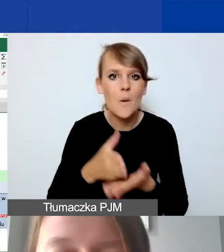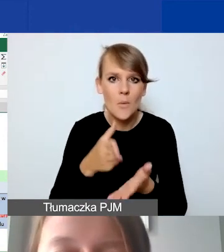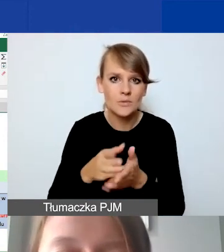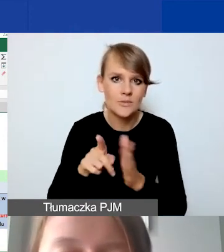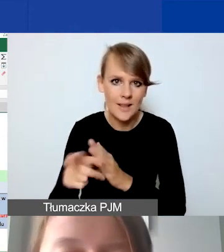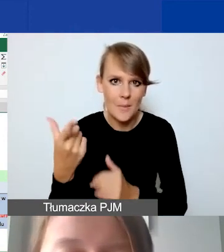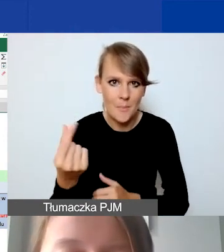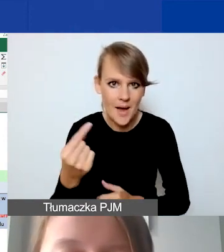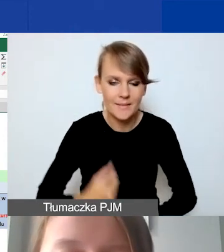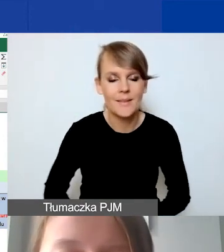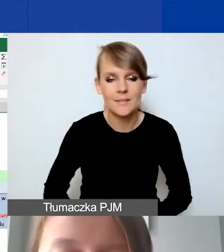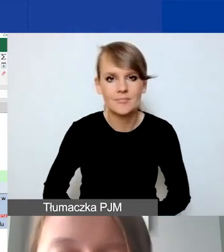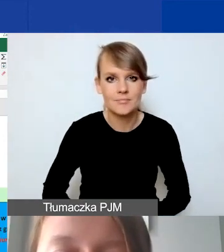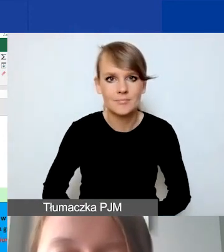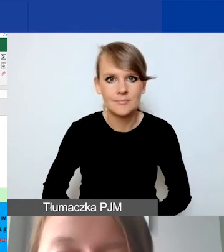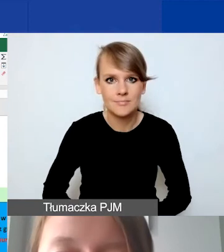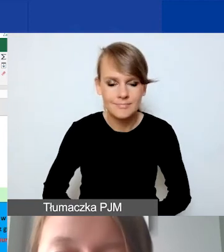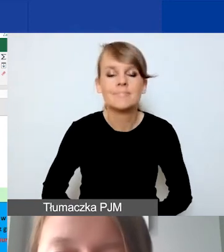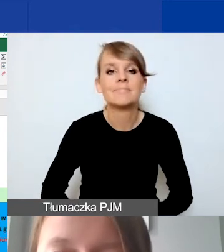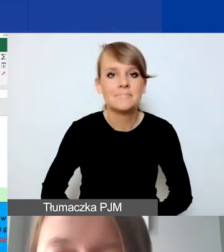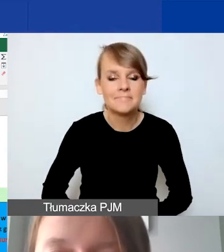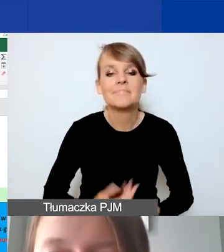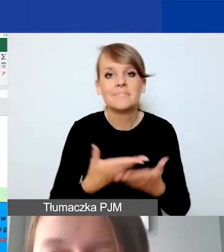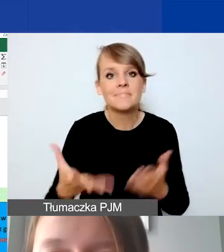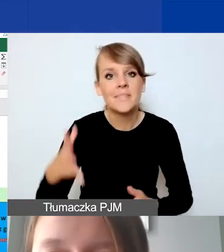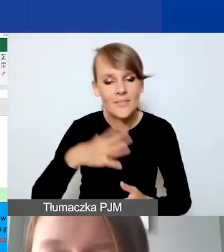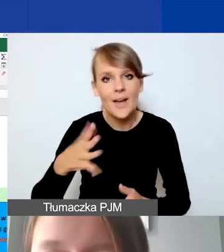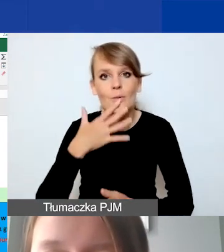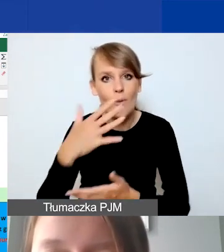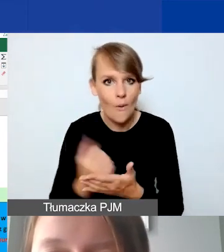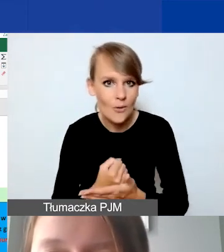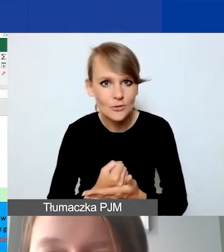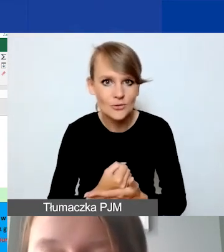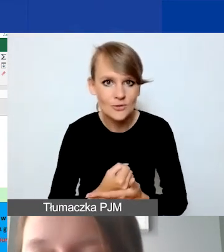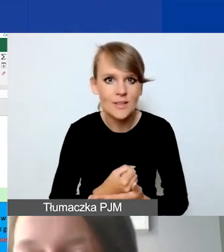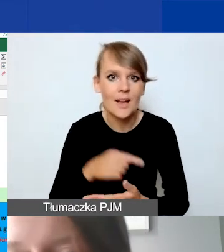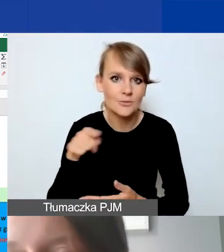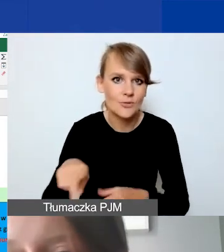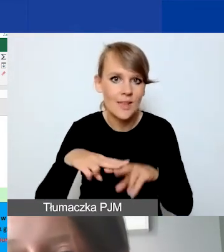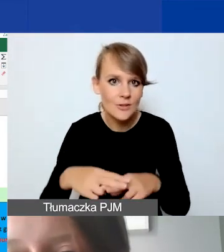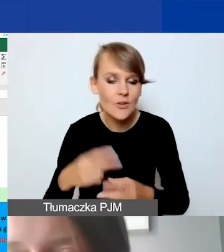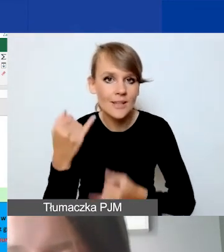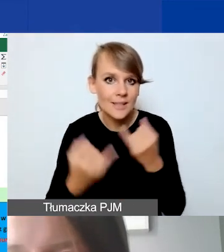Tak że zachęcam do skorzystania z tego narzędzia. Jeżeli zostanie zaktualizowane,